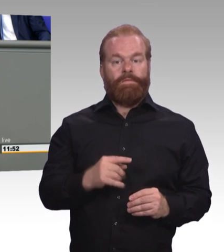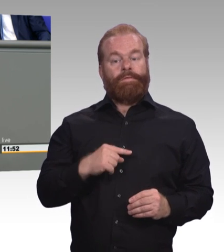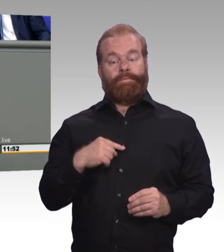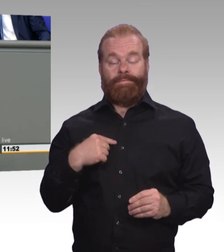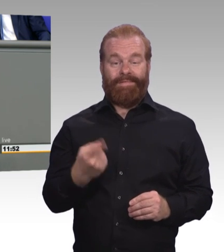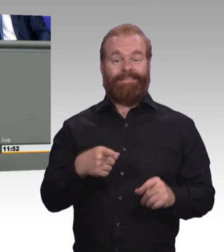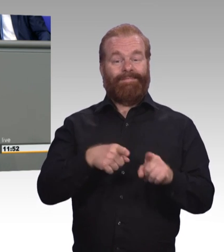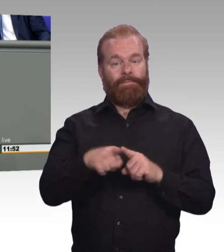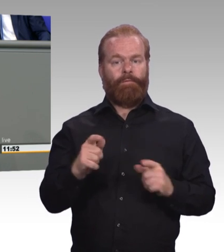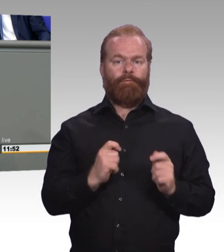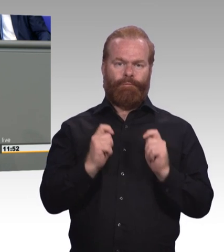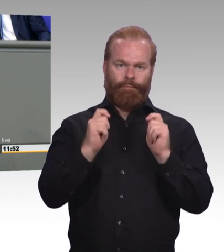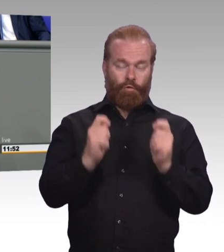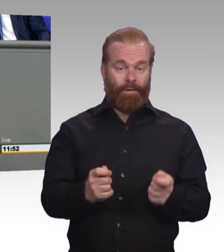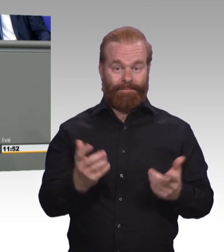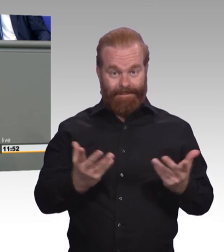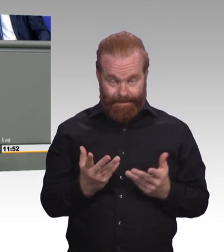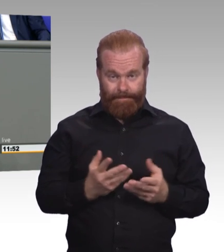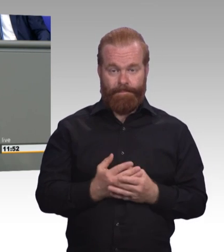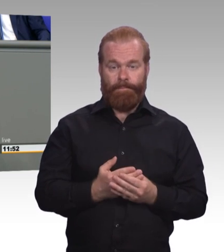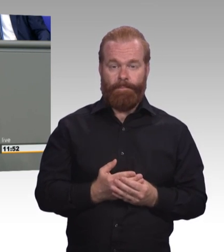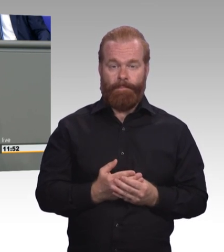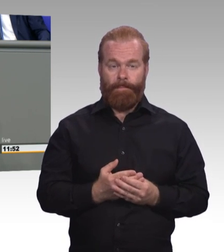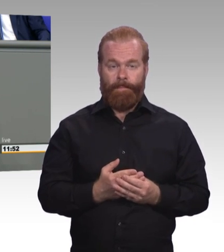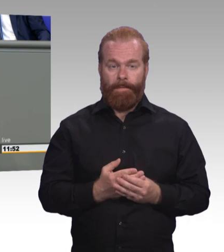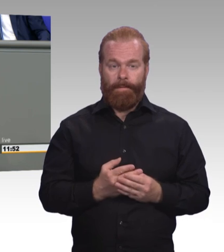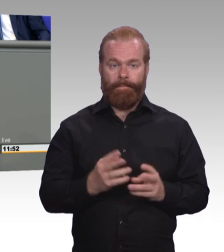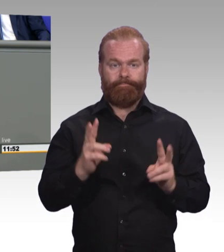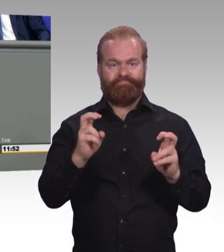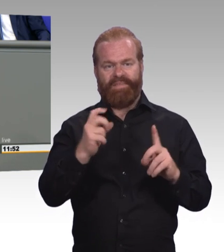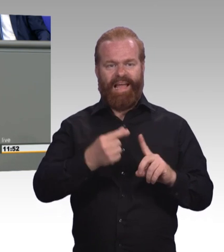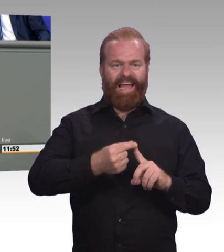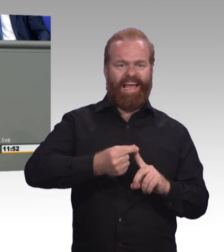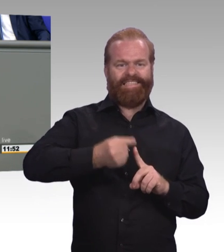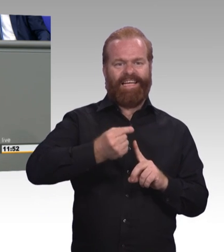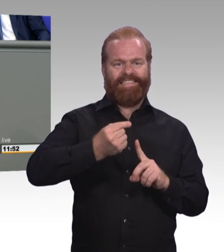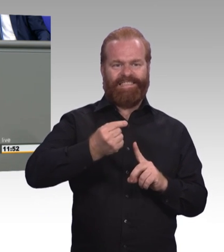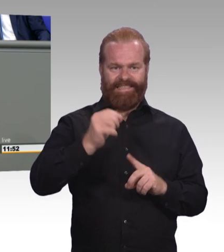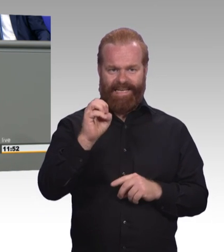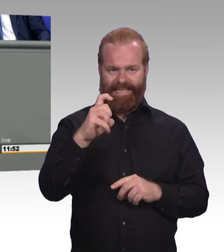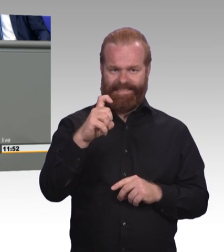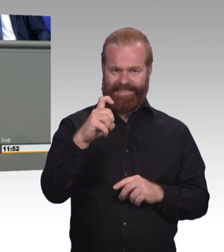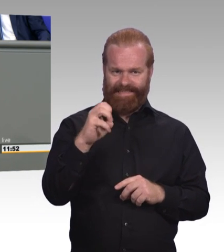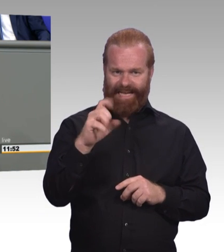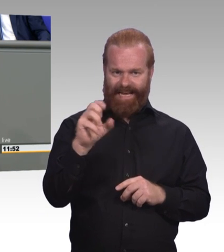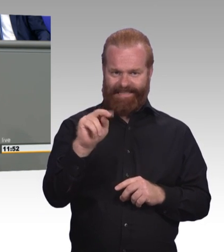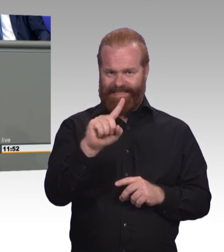eine berufliche Aus- und Weiterbildung aufzunehmen, die ihre Neugierde, ihre Kreativität in der digitalen Arbeitswelt entfesselt